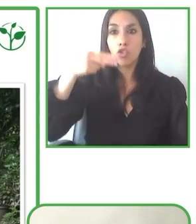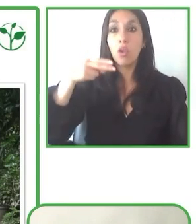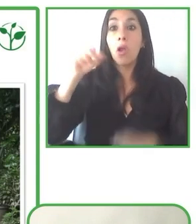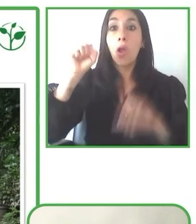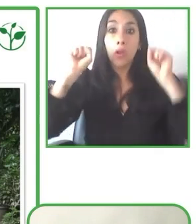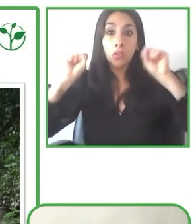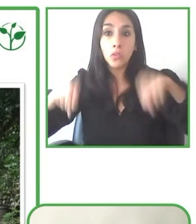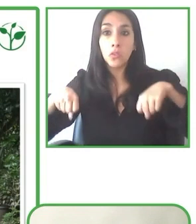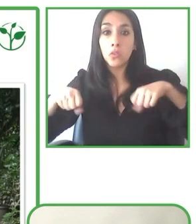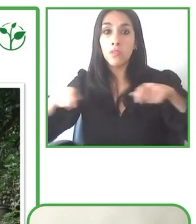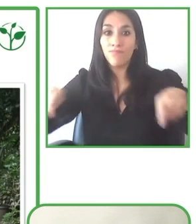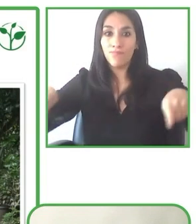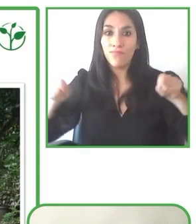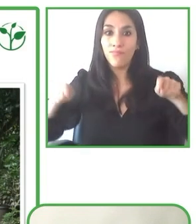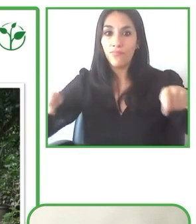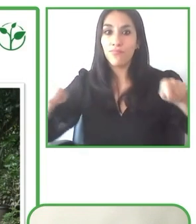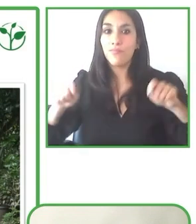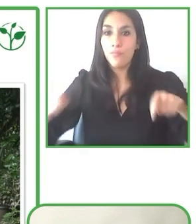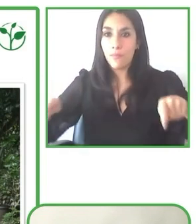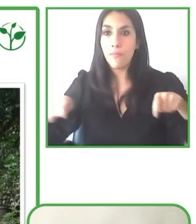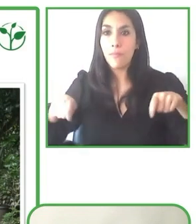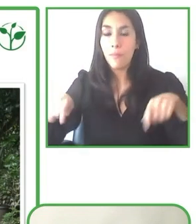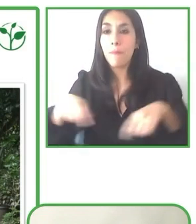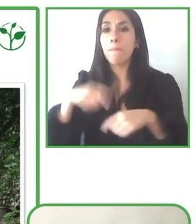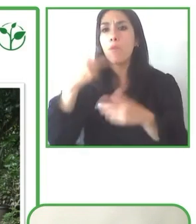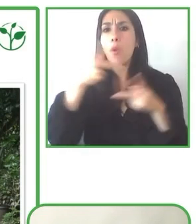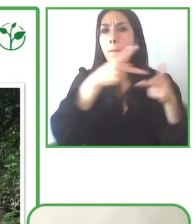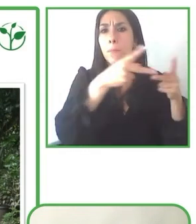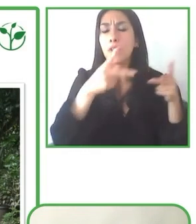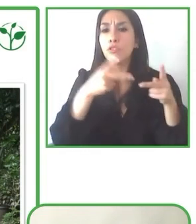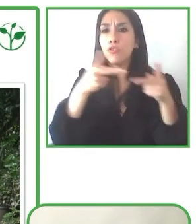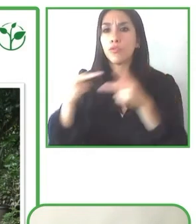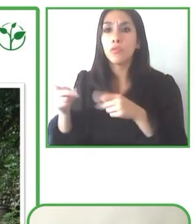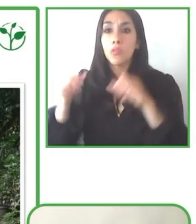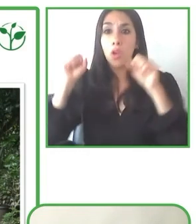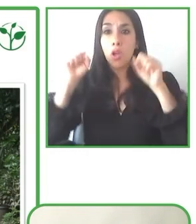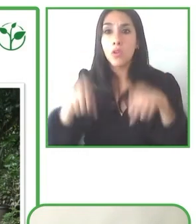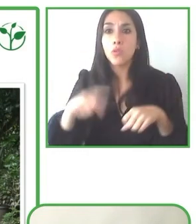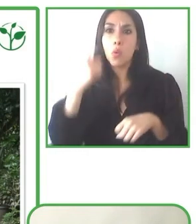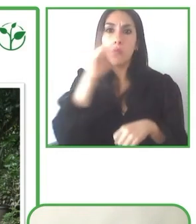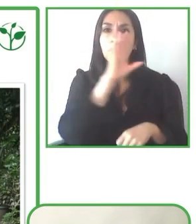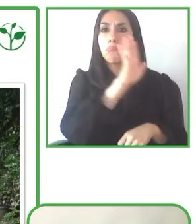Y ahí el tener, digamos, los guías que tengan esta, esta actitud de ir siempre más